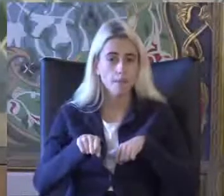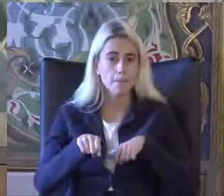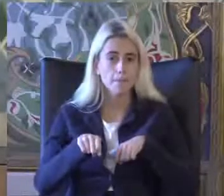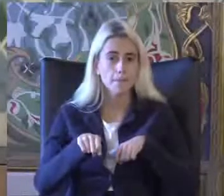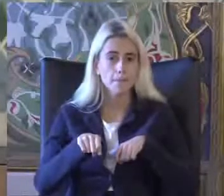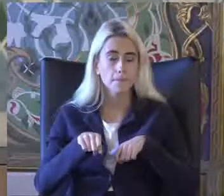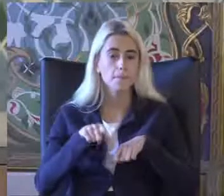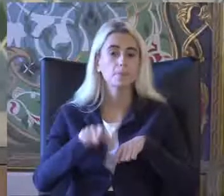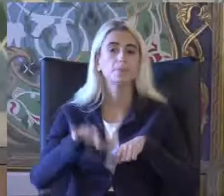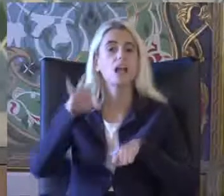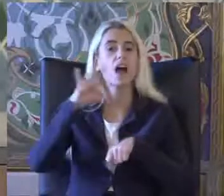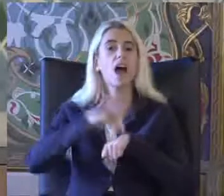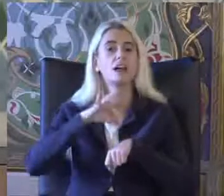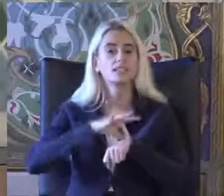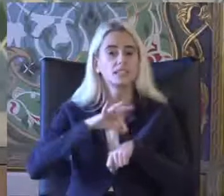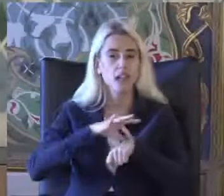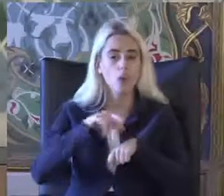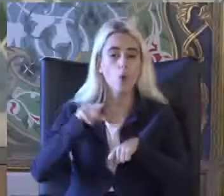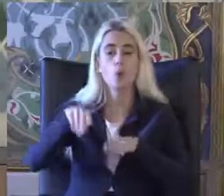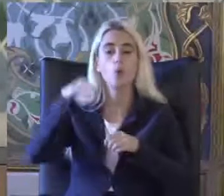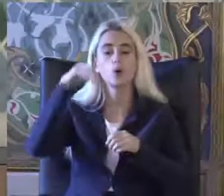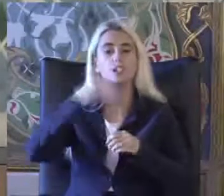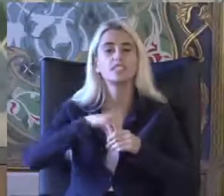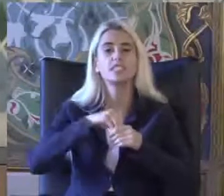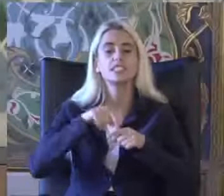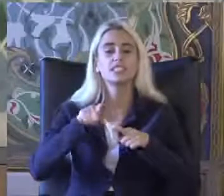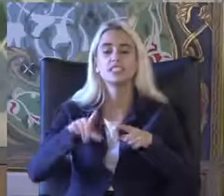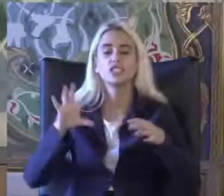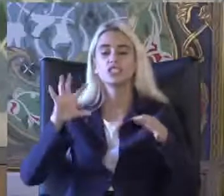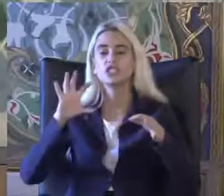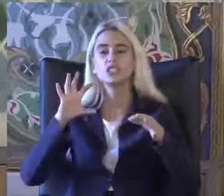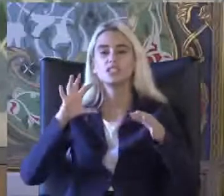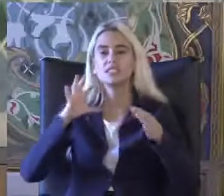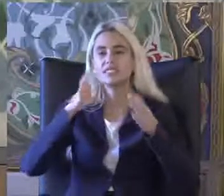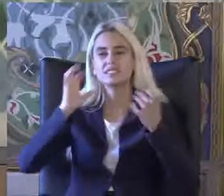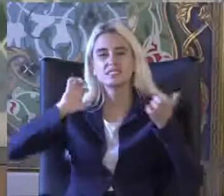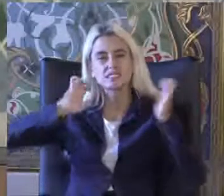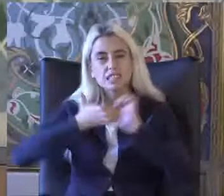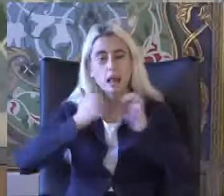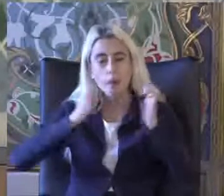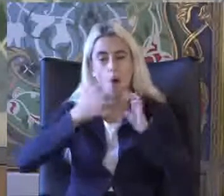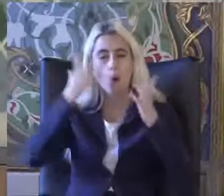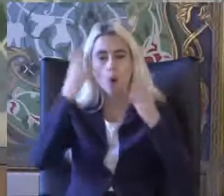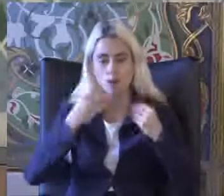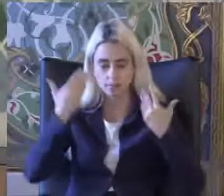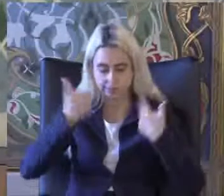Hastalık Onunla birlikte işlevsel kısıtlılık olan durumlarda Sorgularda